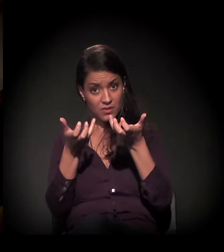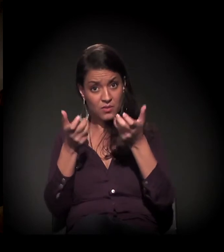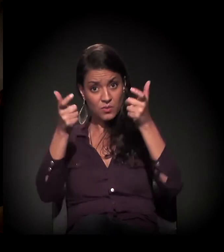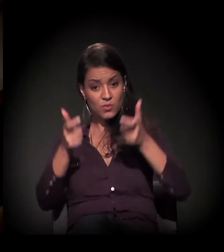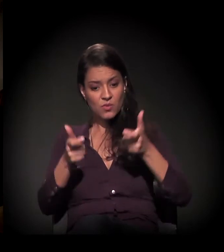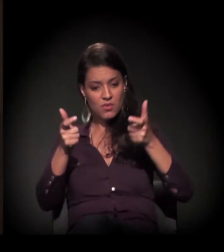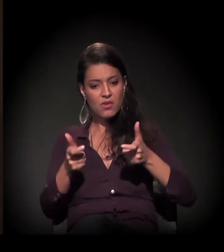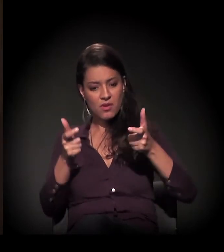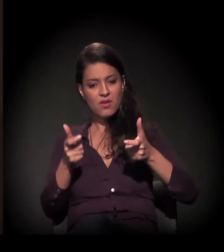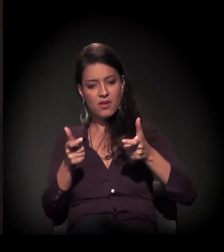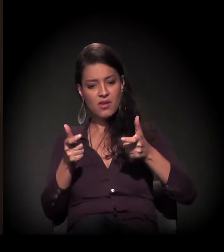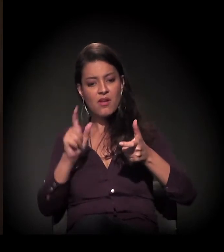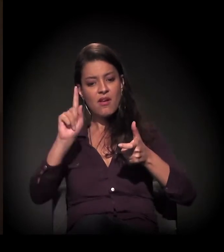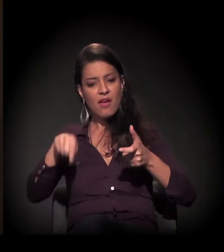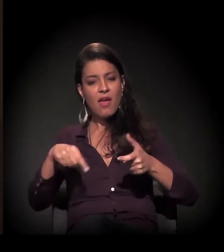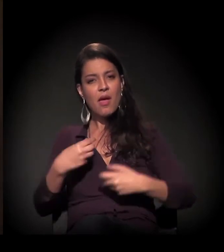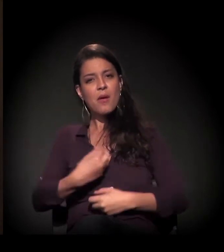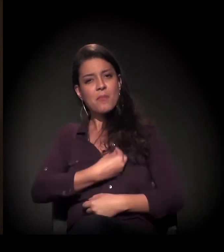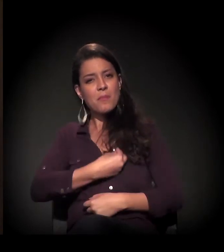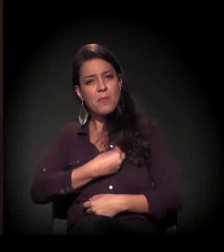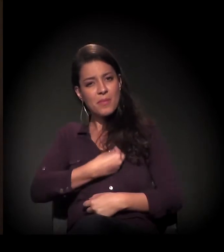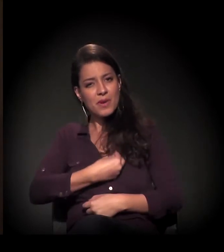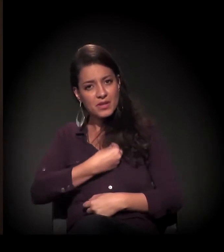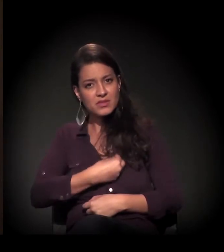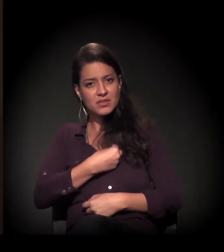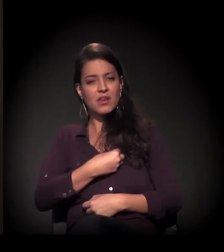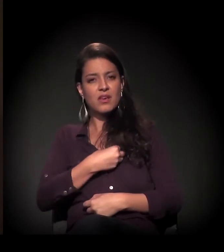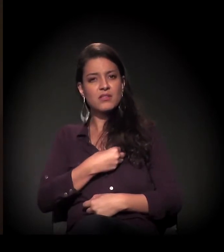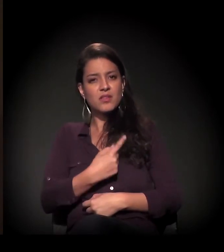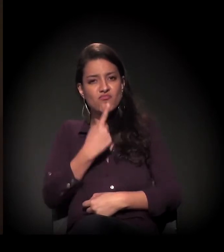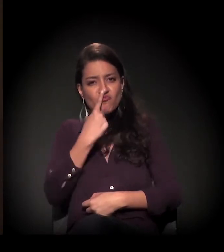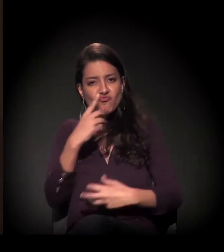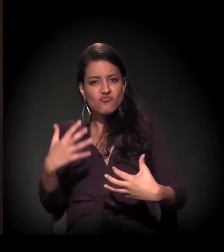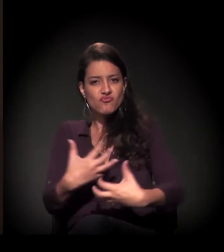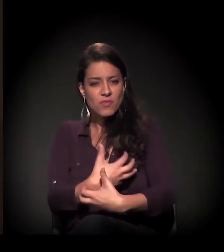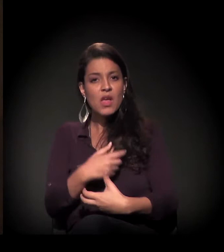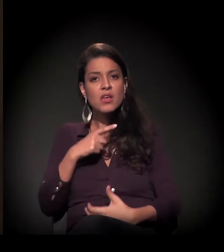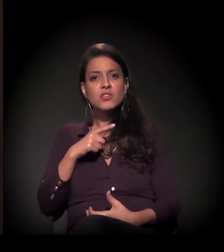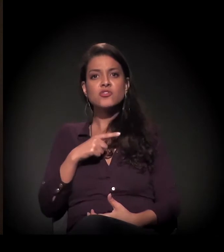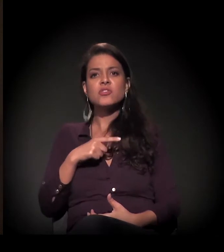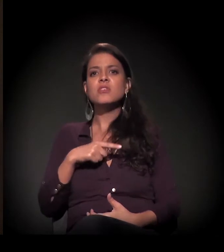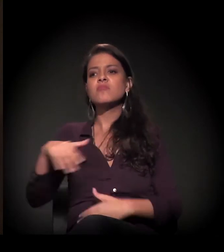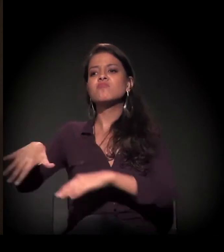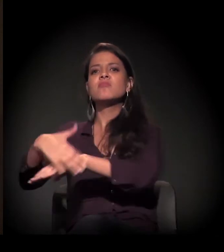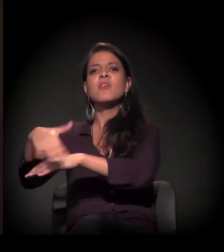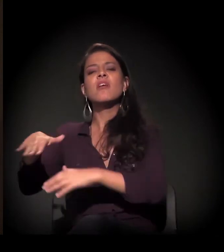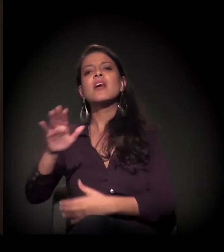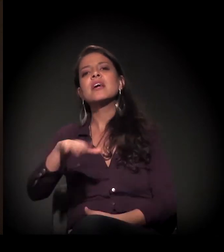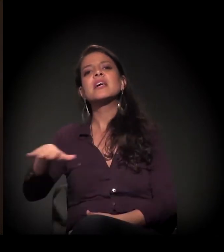ele foi aconchego, naquela época tinha muita criança nas ruas cheirando cola.